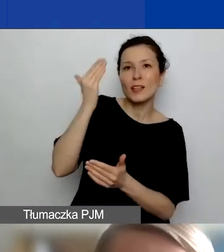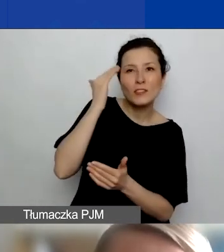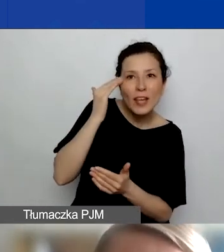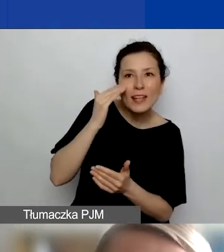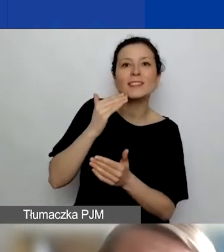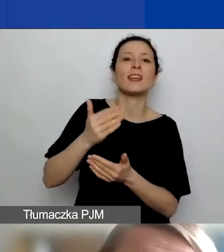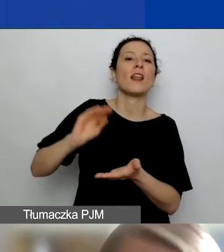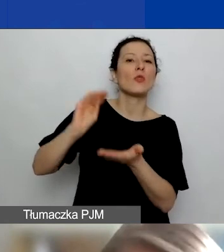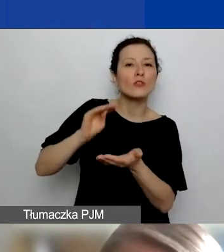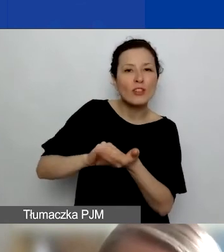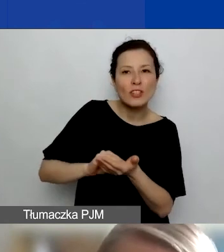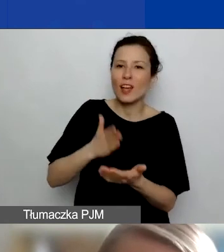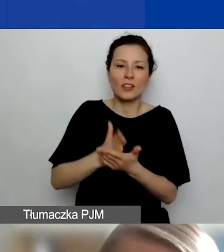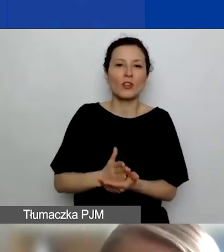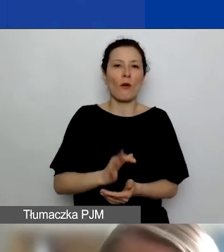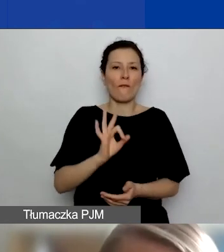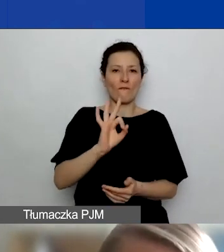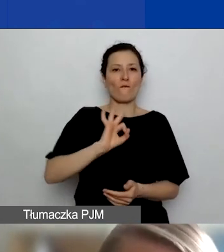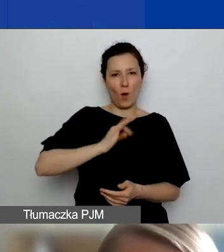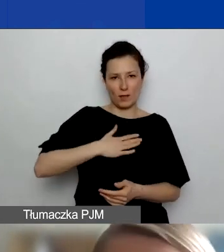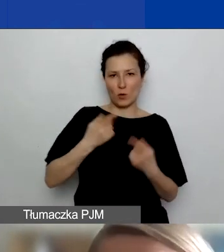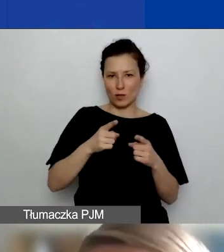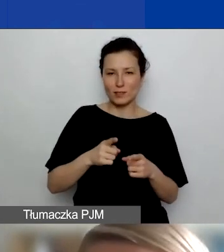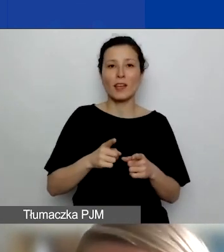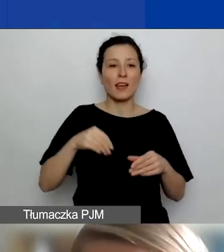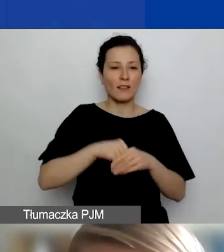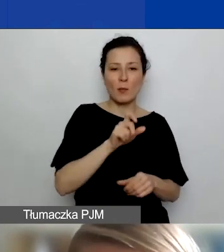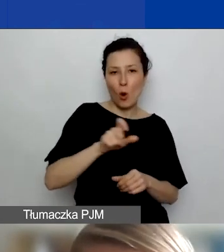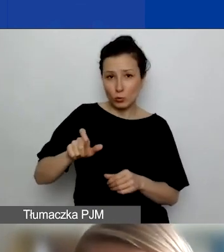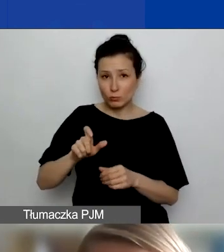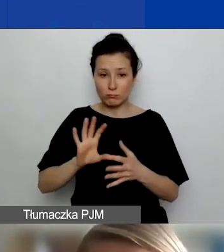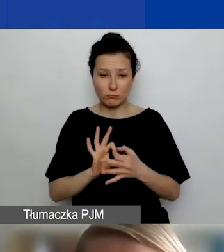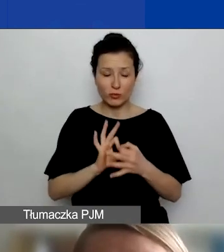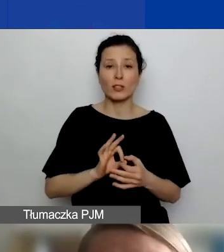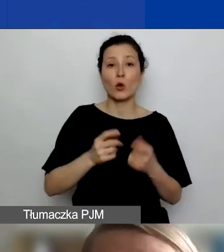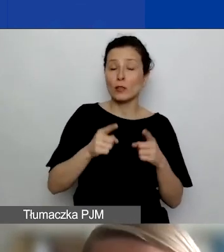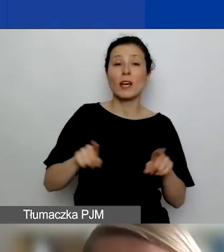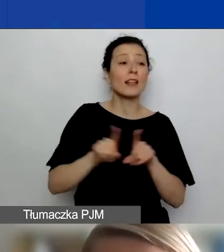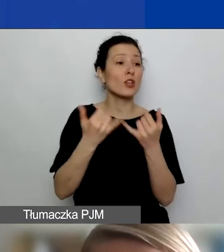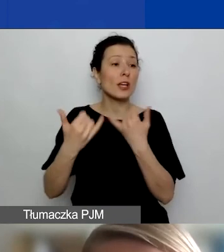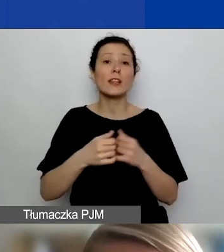nie tylko swojej organizacji i osób, które są z nią związane, ale może innych podmiotów, które prowadzą działania,